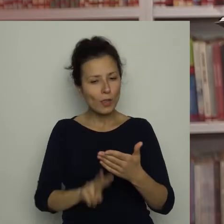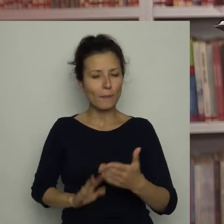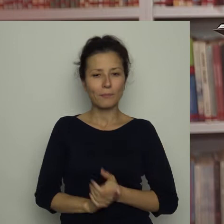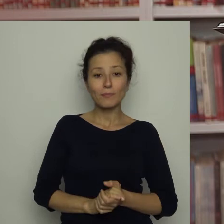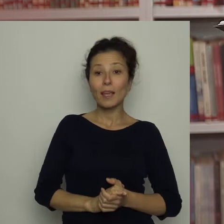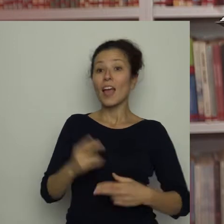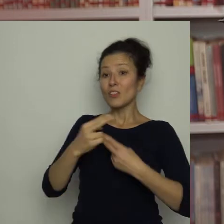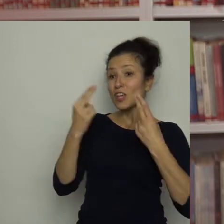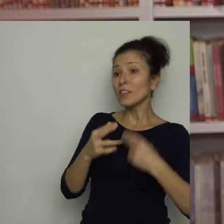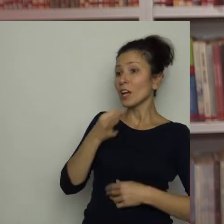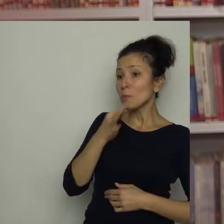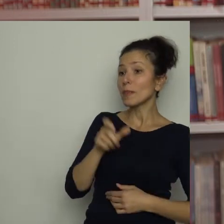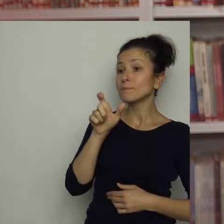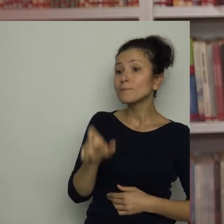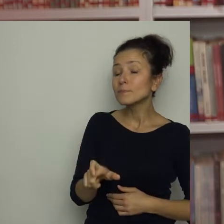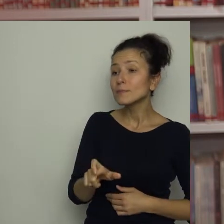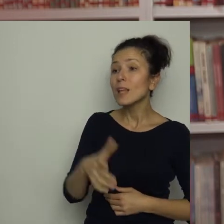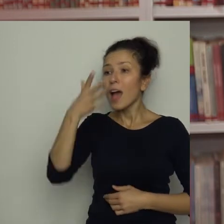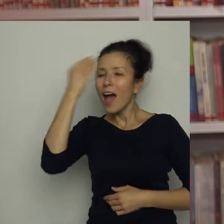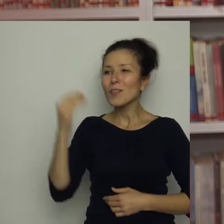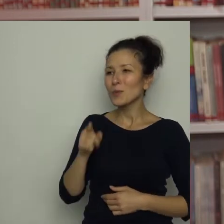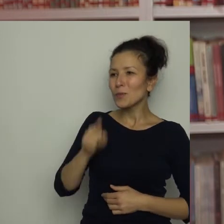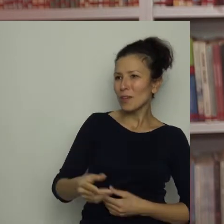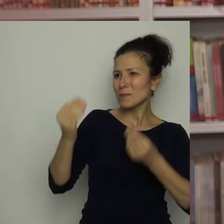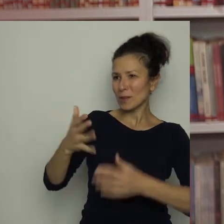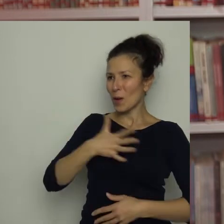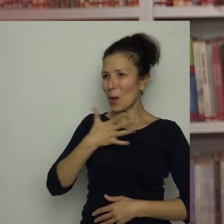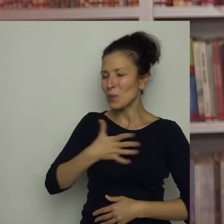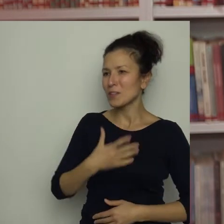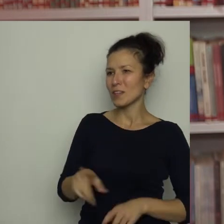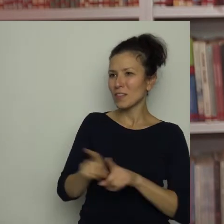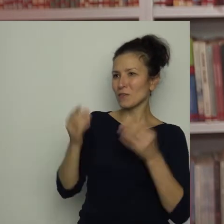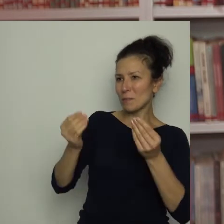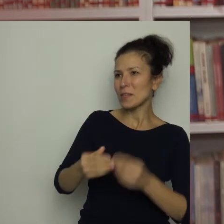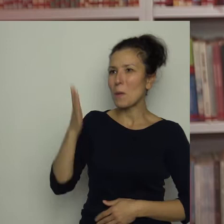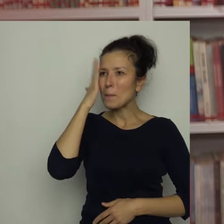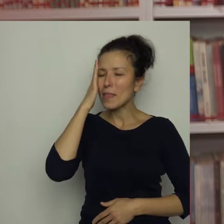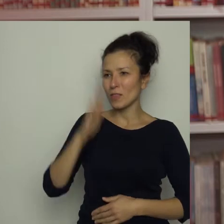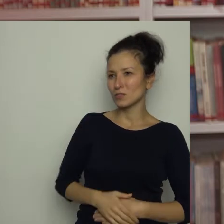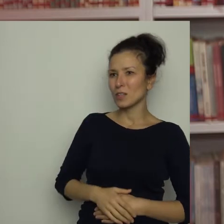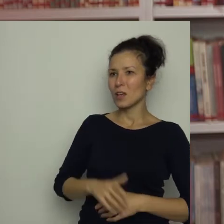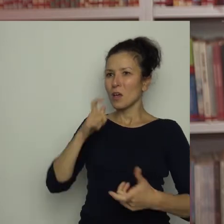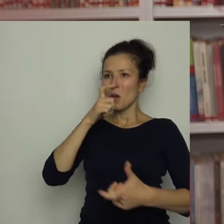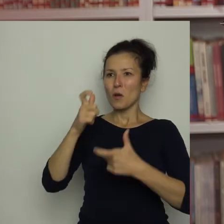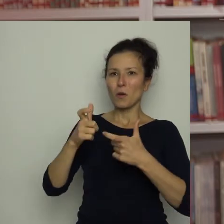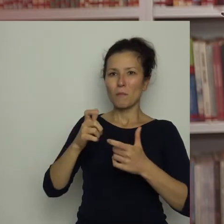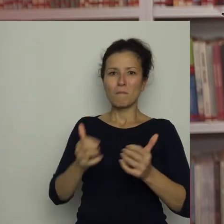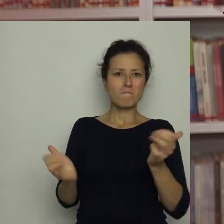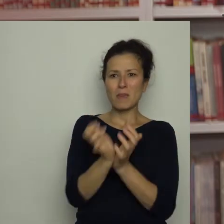Antku, masz świetną kondycję i wspaniałe umiejętności. Robisz z piłką co tylko chcesz! Jak to osiągnąłeś?